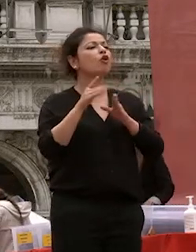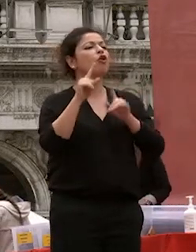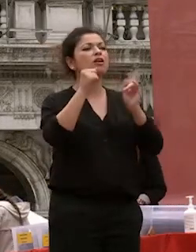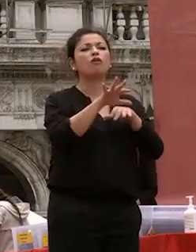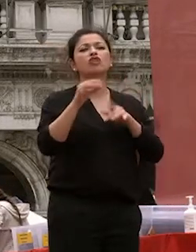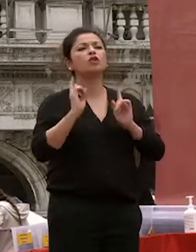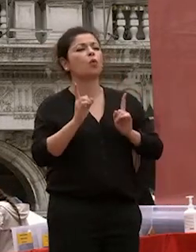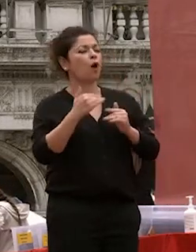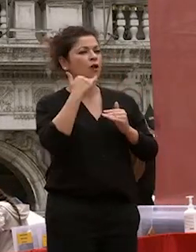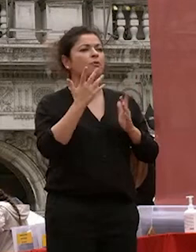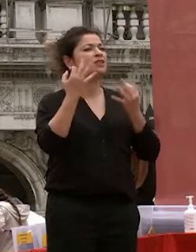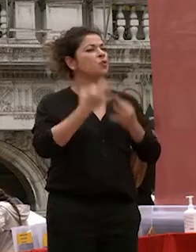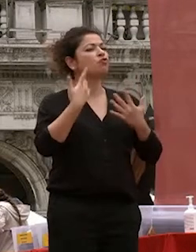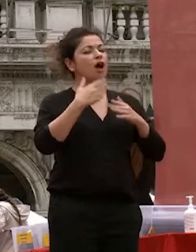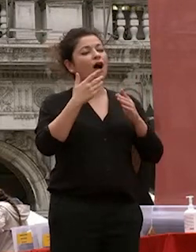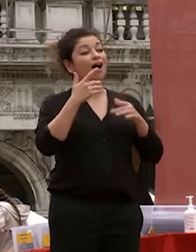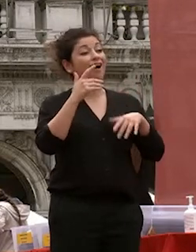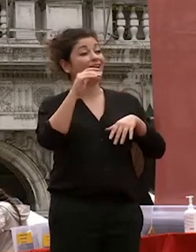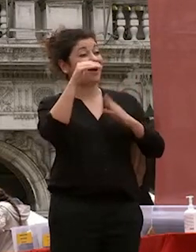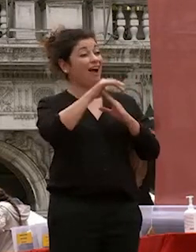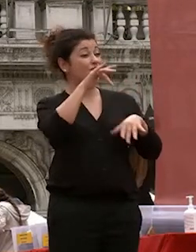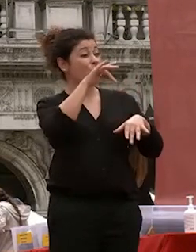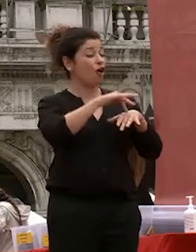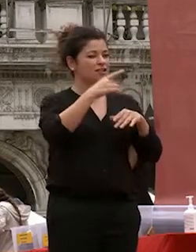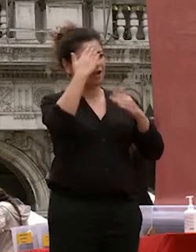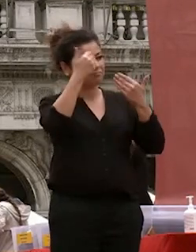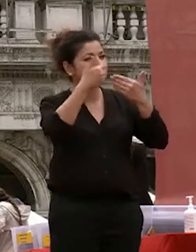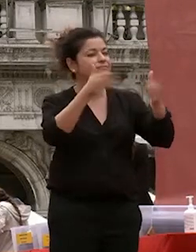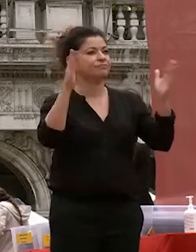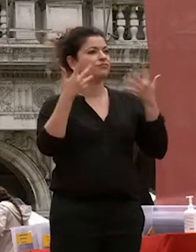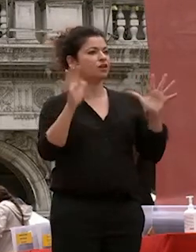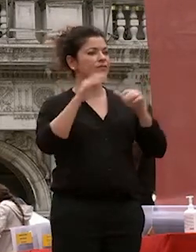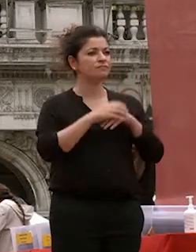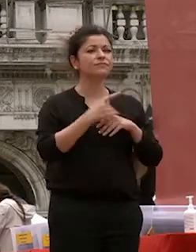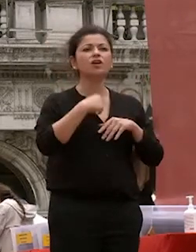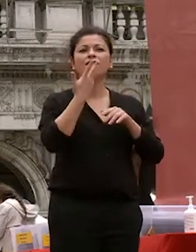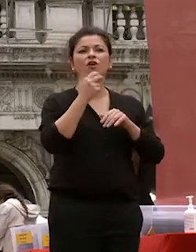vorrei trasmettervi e un messaggio di fiducia e speranza fiducia in voi stessi